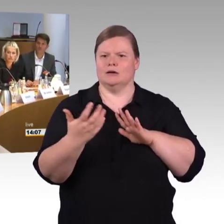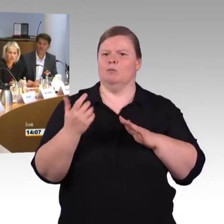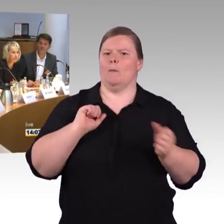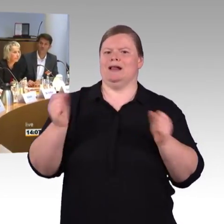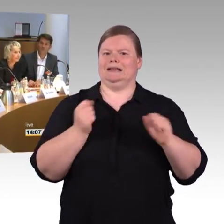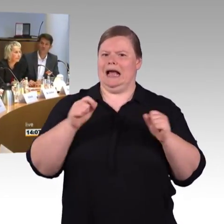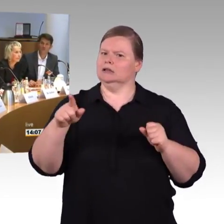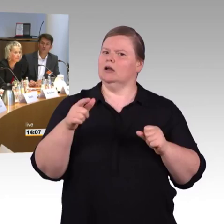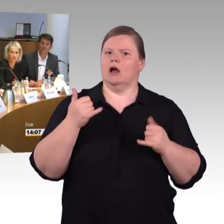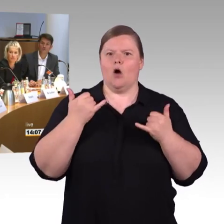(Rednerwechsel) Loslassen.